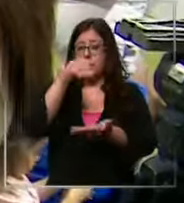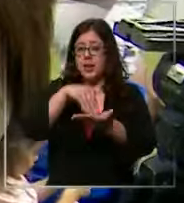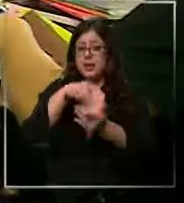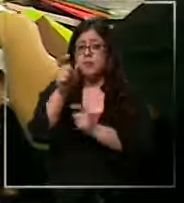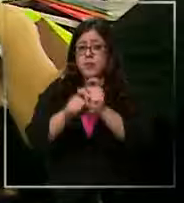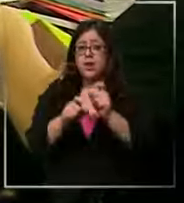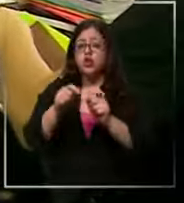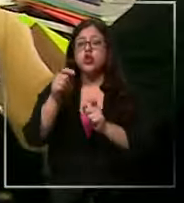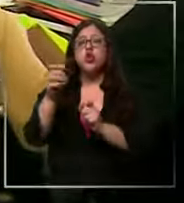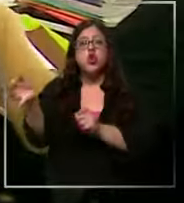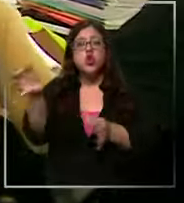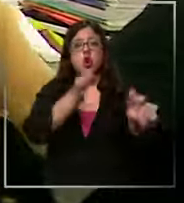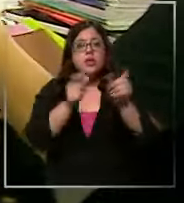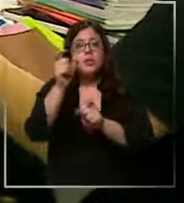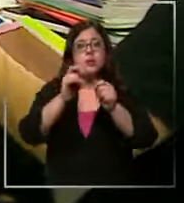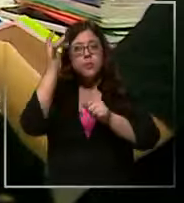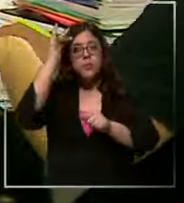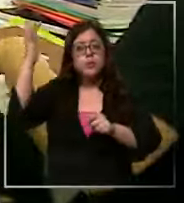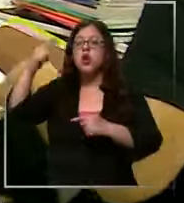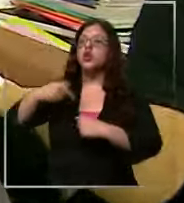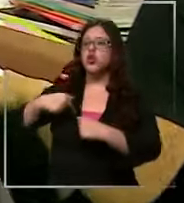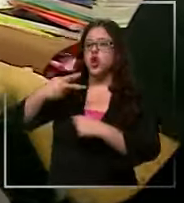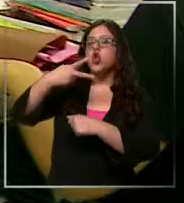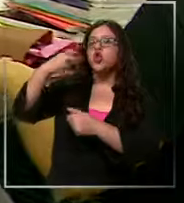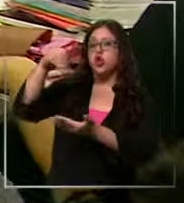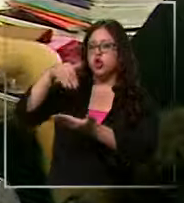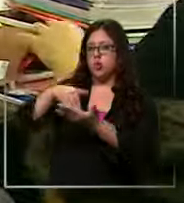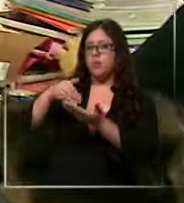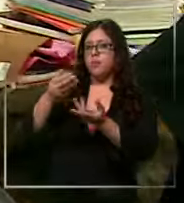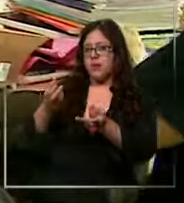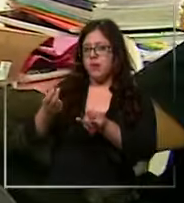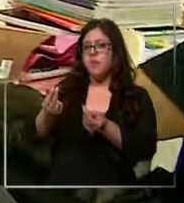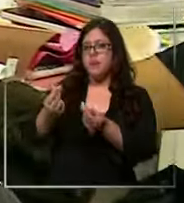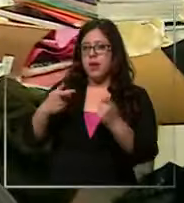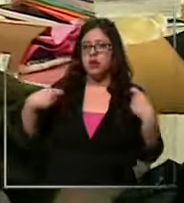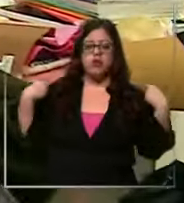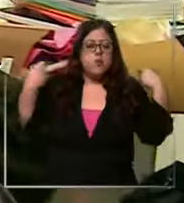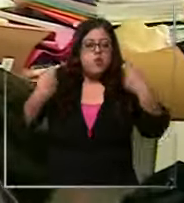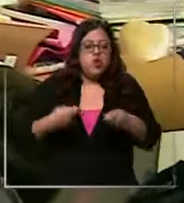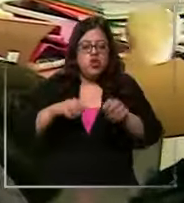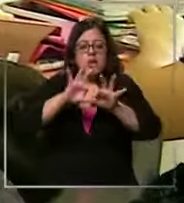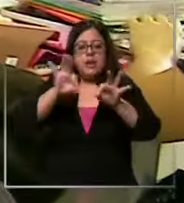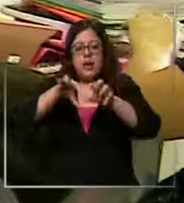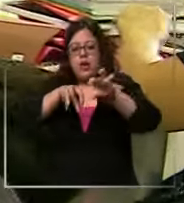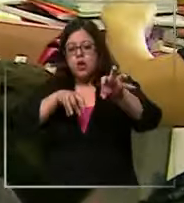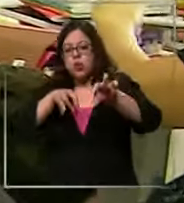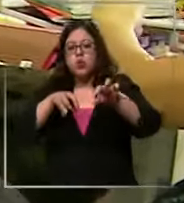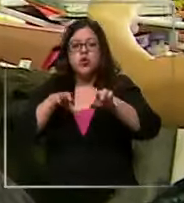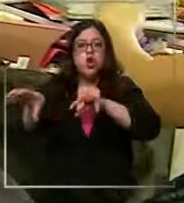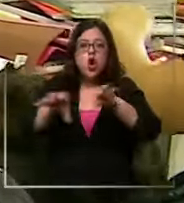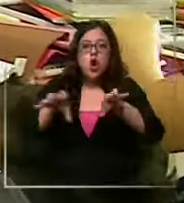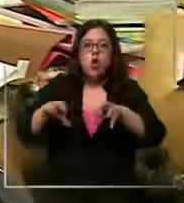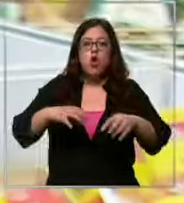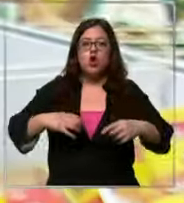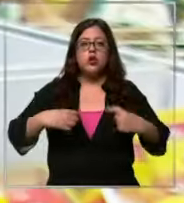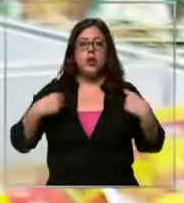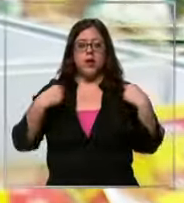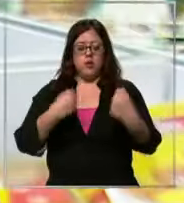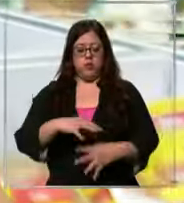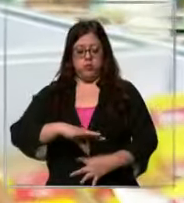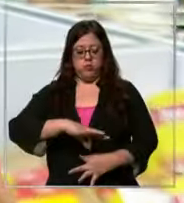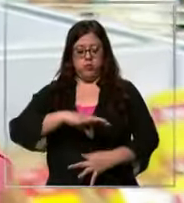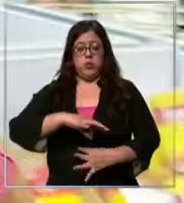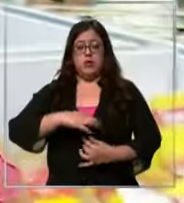Entonces ya llevo como 200000 pesos gastados entre mochila estuche útiles delantal eh Me duele la